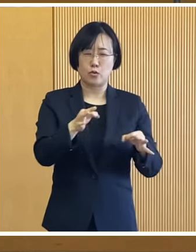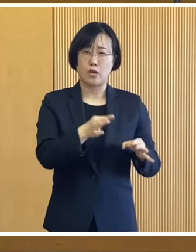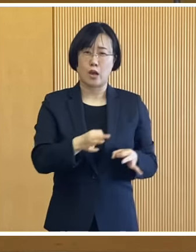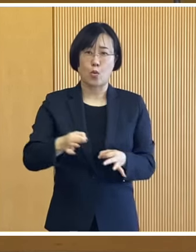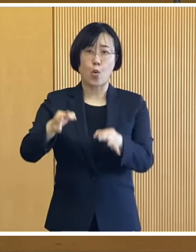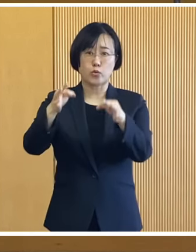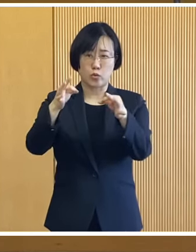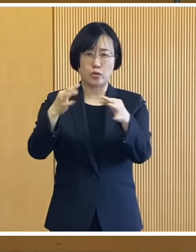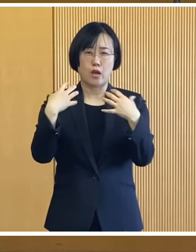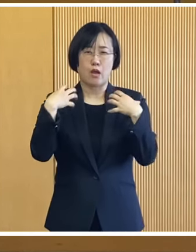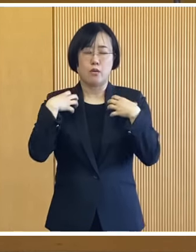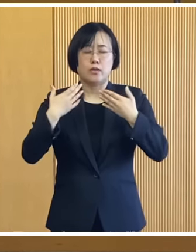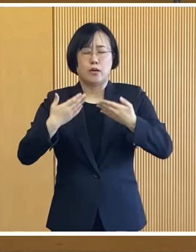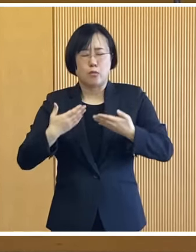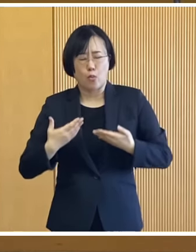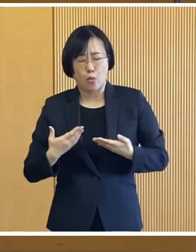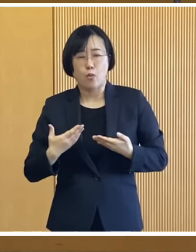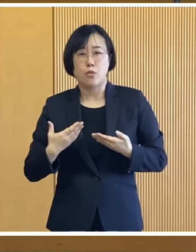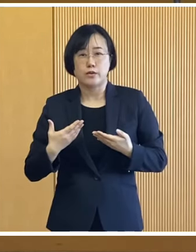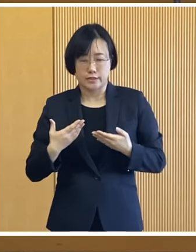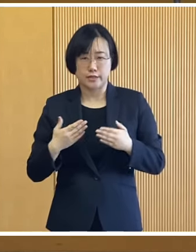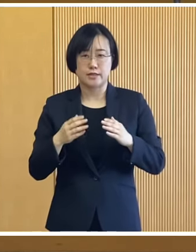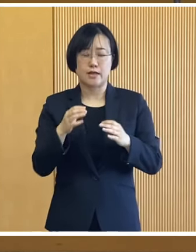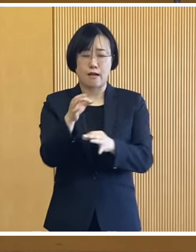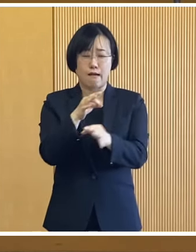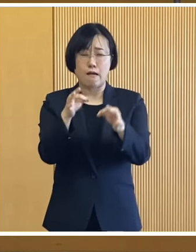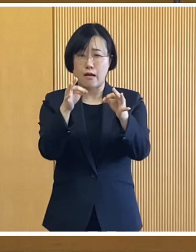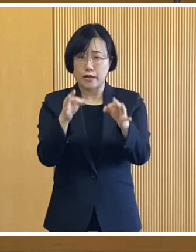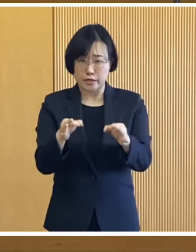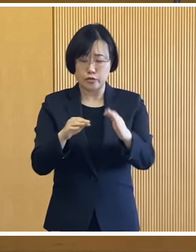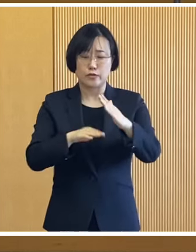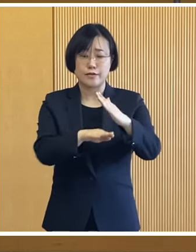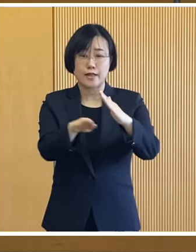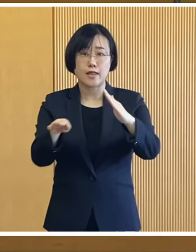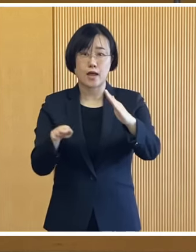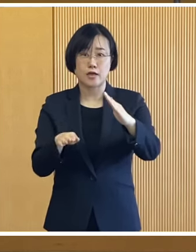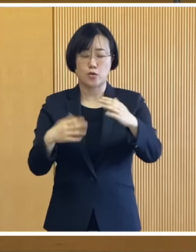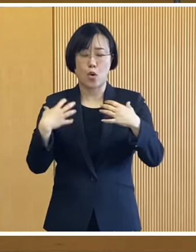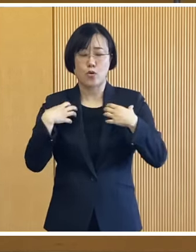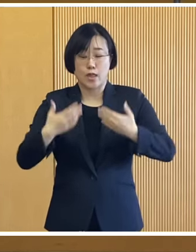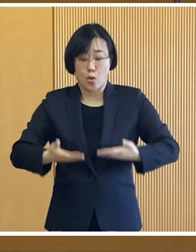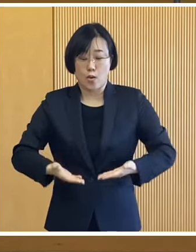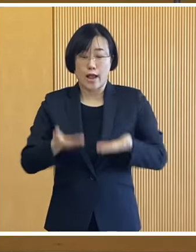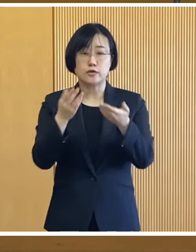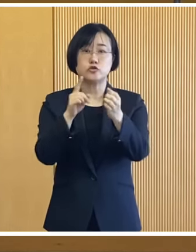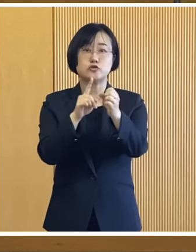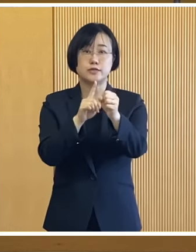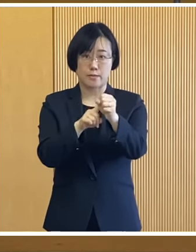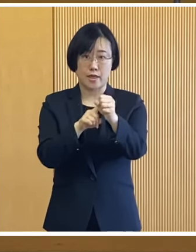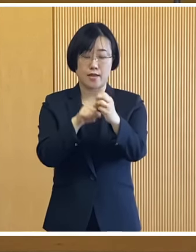物価高騰による負担が大きい 低所得世帯の負担軽減を図るため